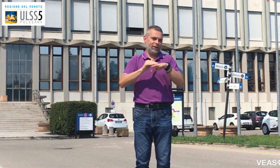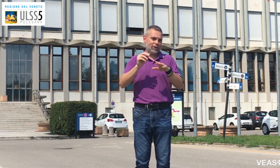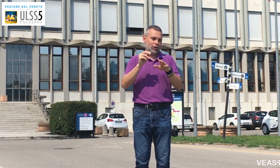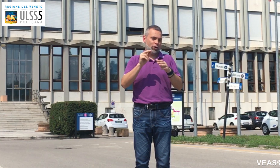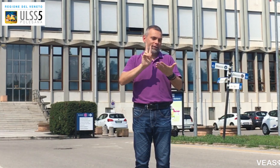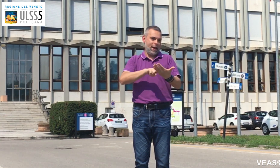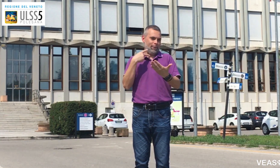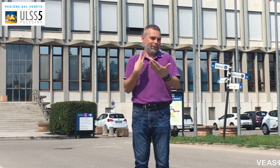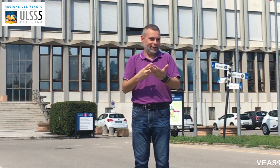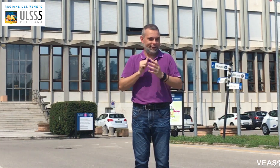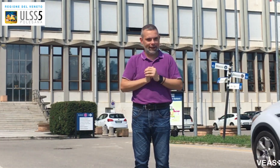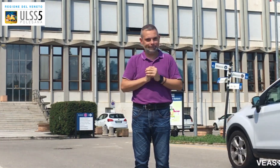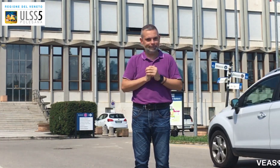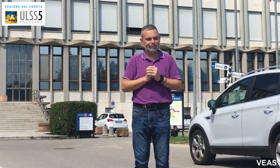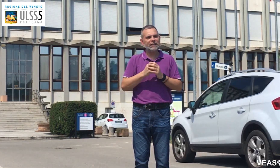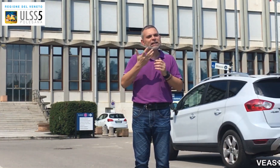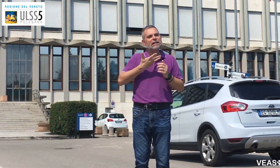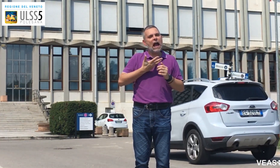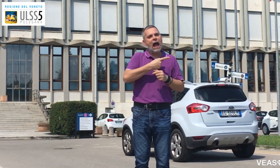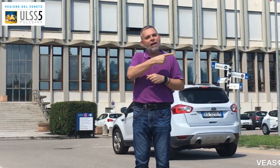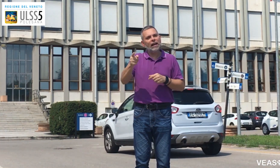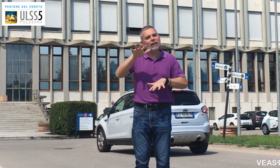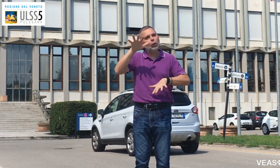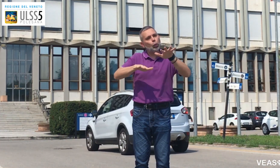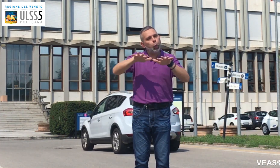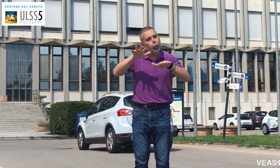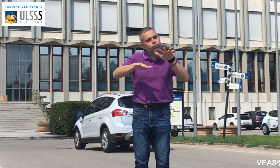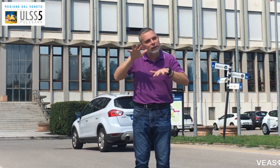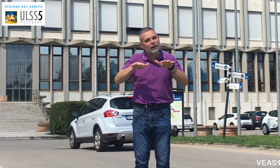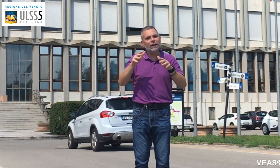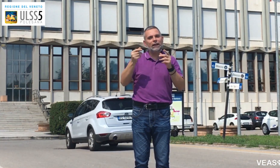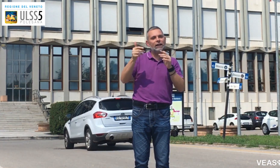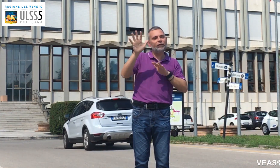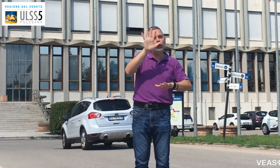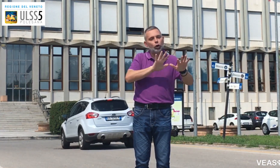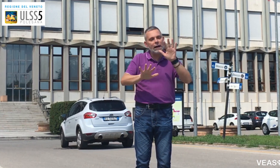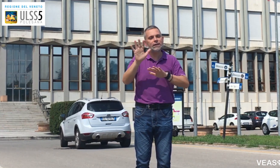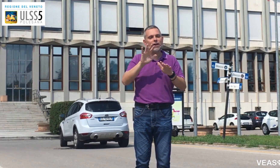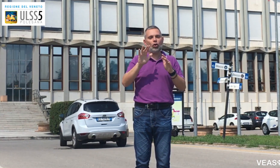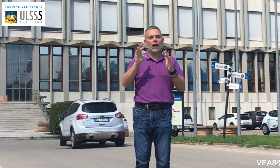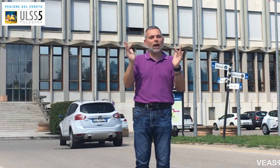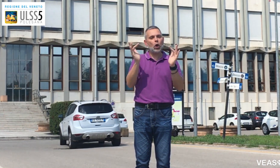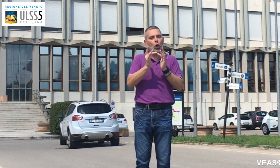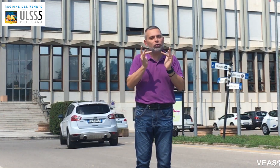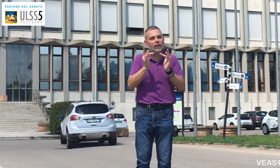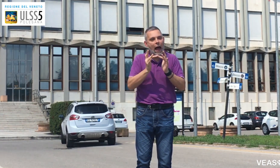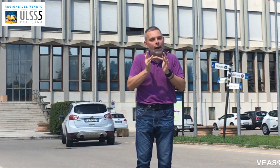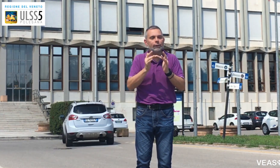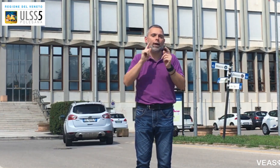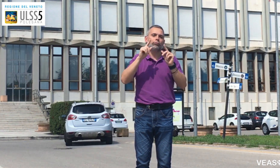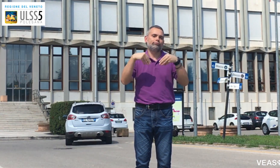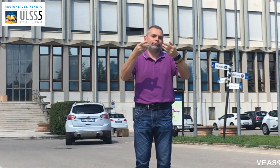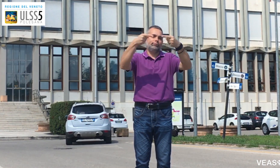Se avete dubbi e volete maggiori informazioni contattate: